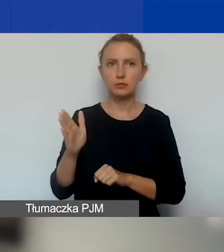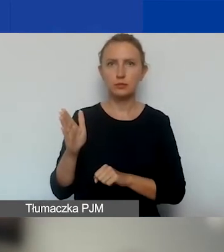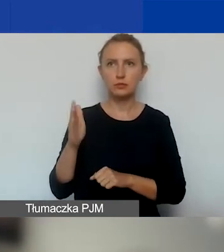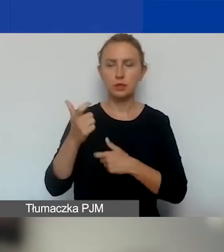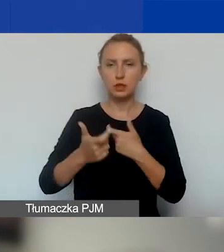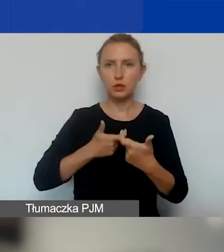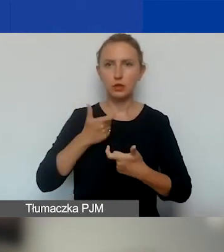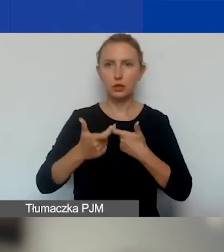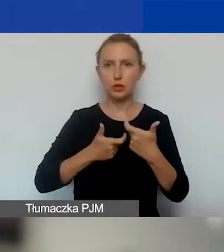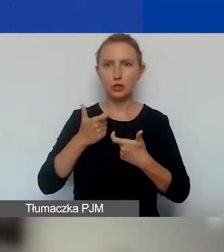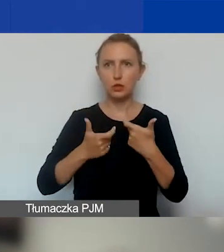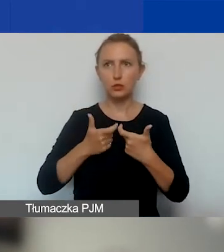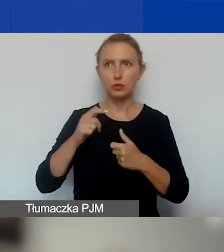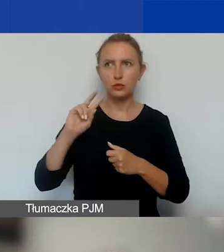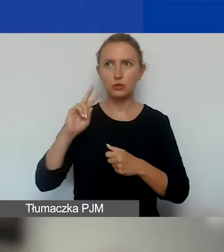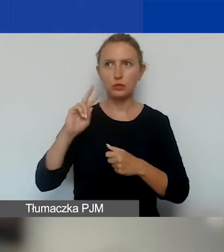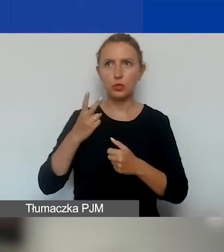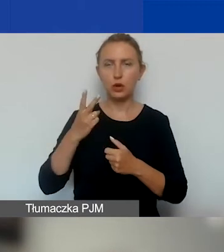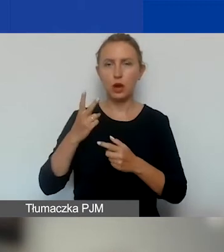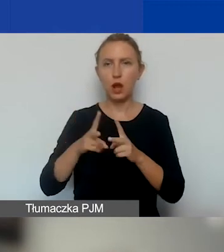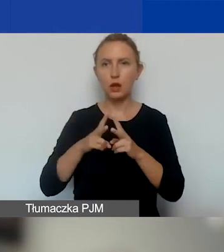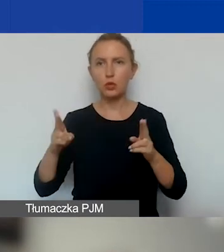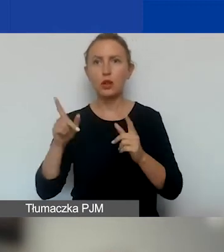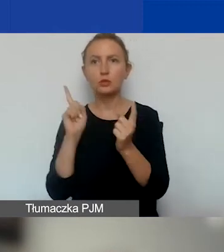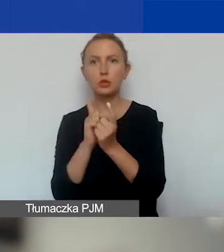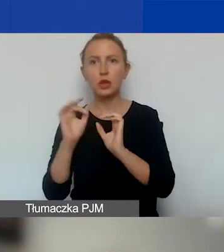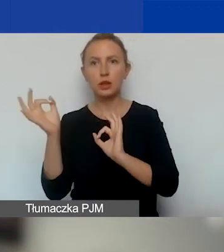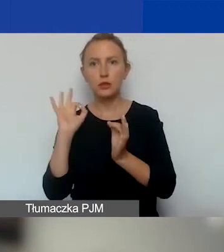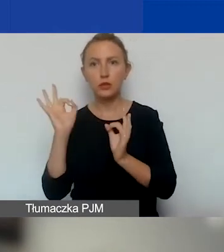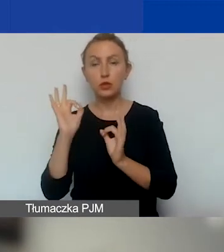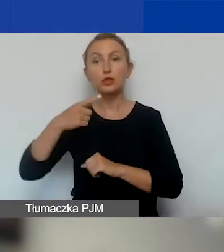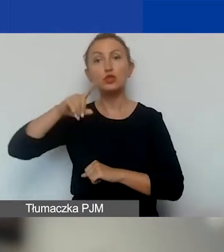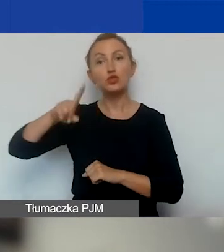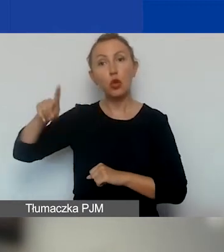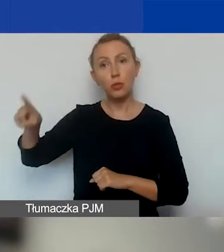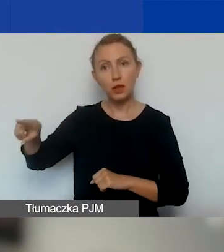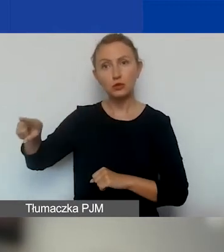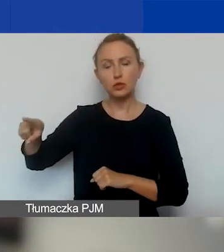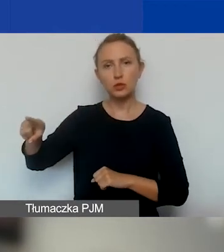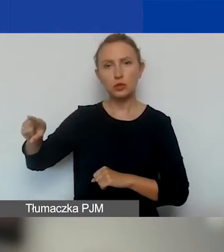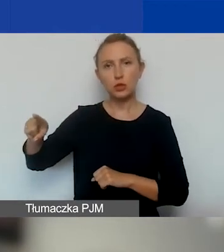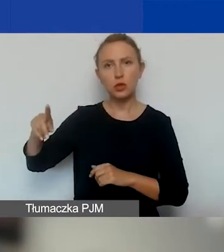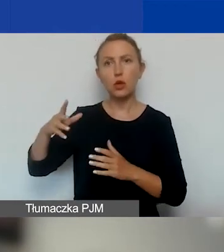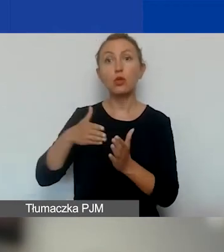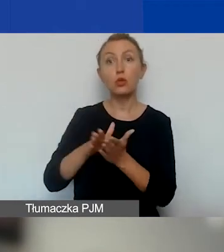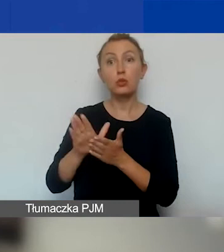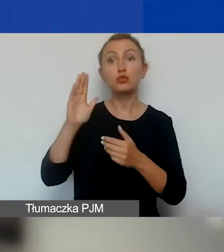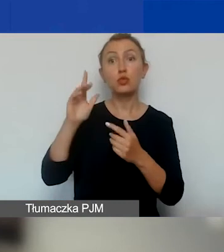przy drugiej turze spotkanie informacyjne i co miesiąc, poczynając od października,